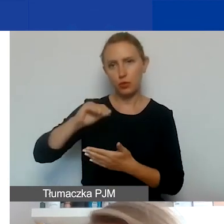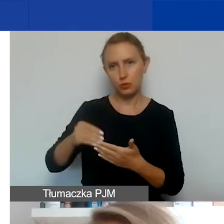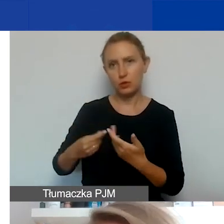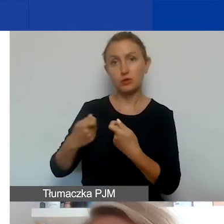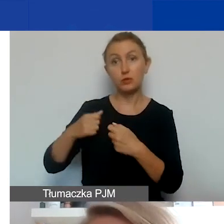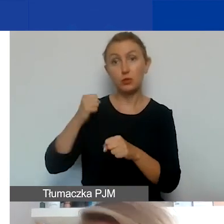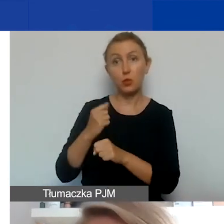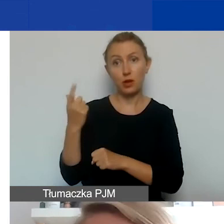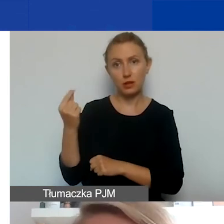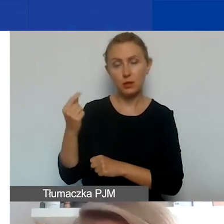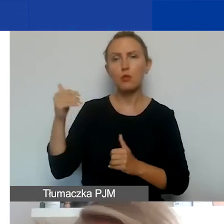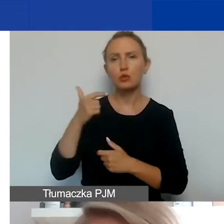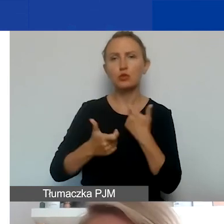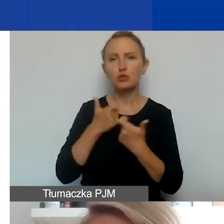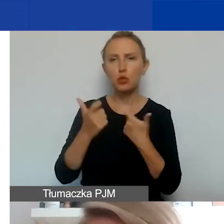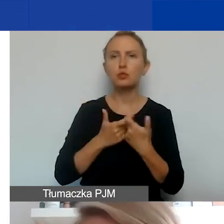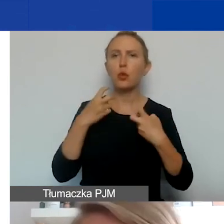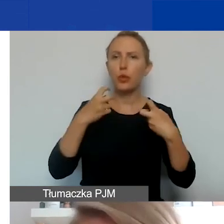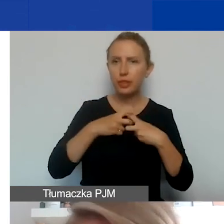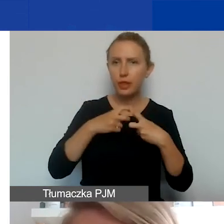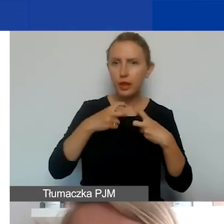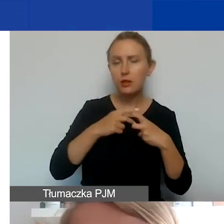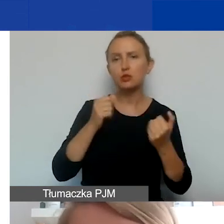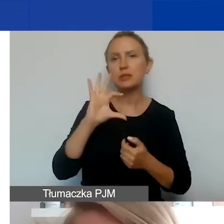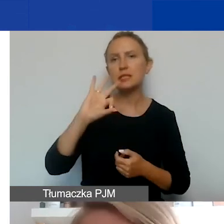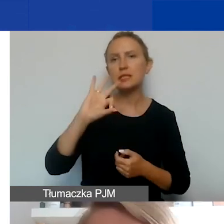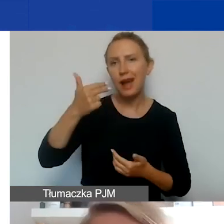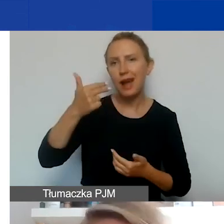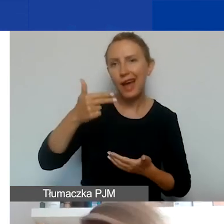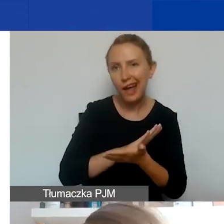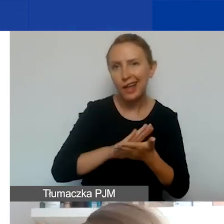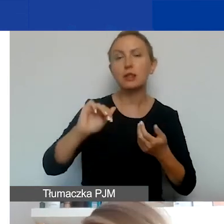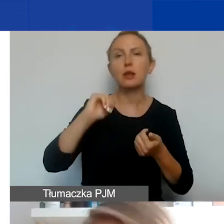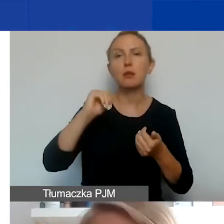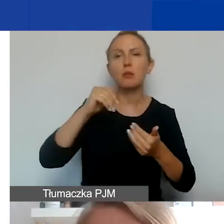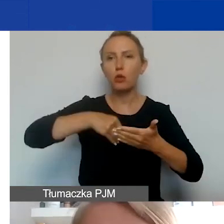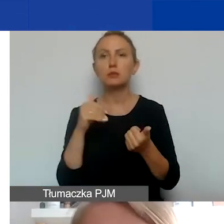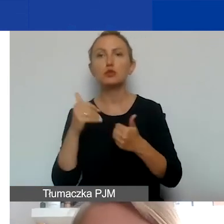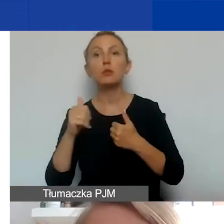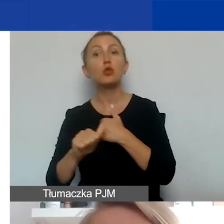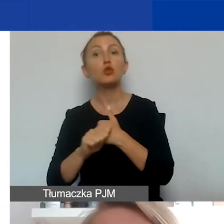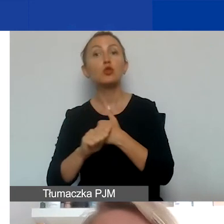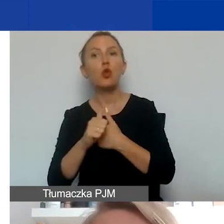Można go złożyć w wersji elektronicznej, więc to może być skan z podpisem, może być dokument podpisany elektronicznie.